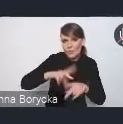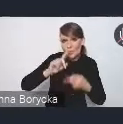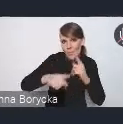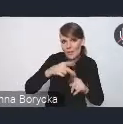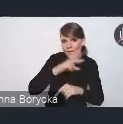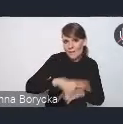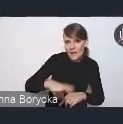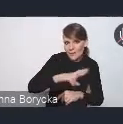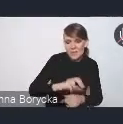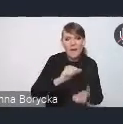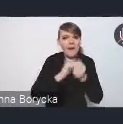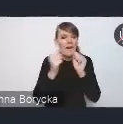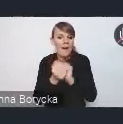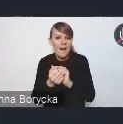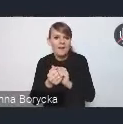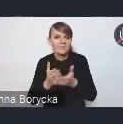czy poprzez Związek Miast Polskich